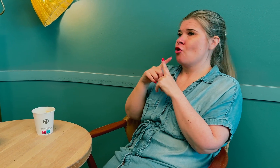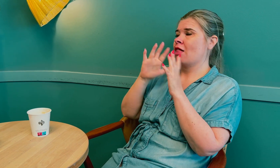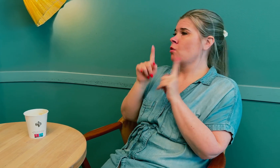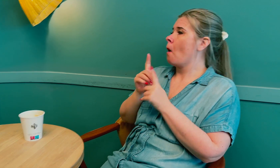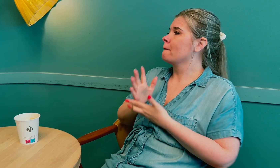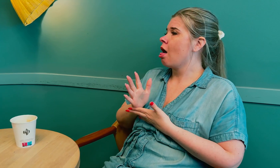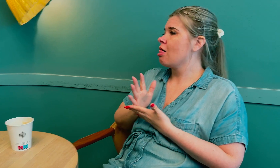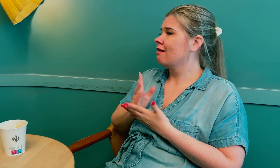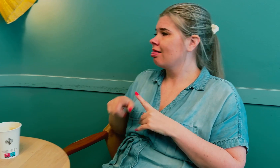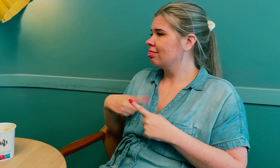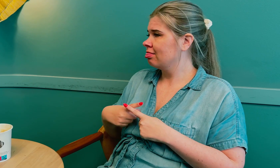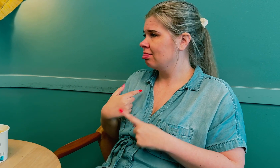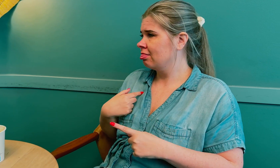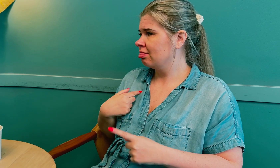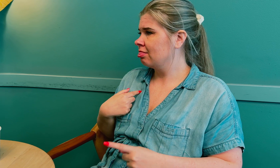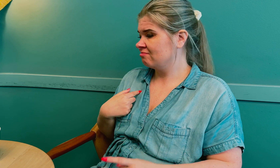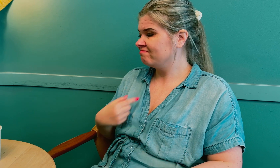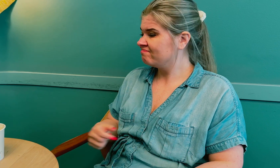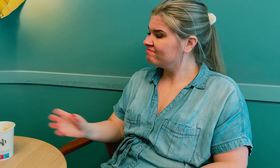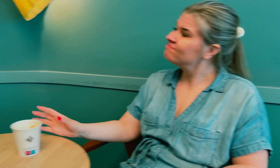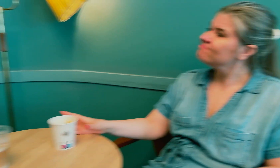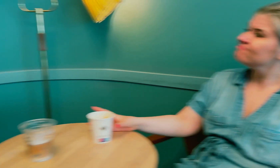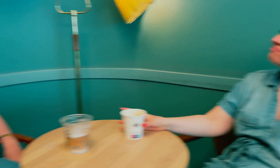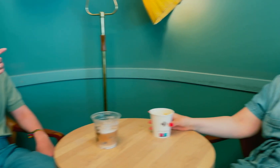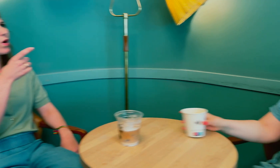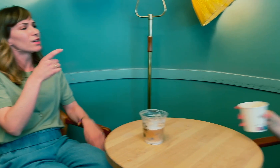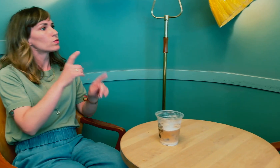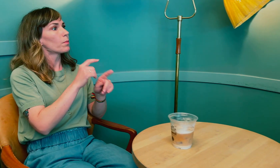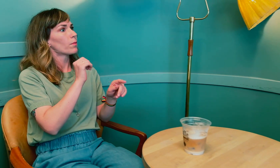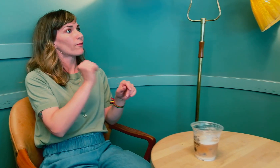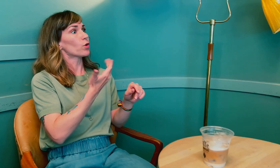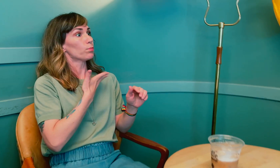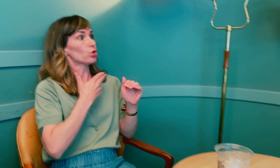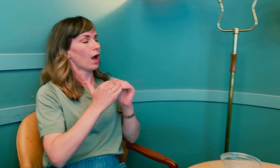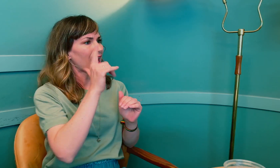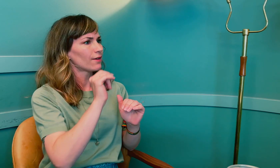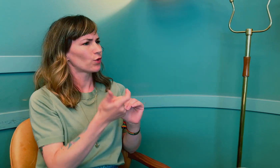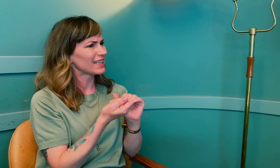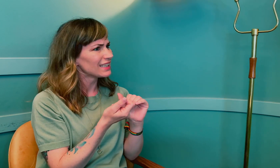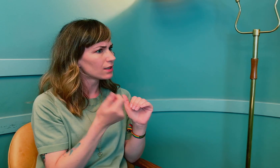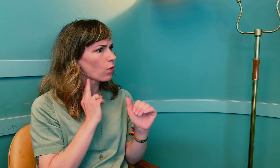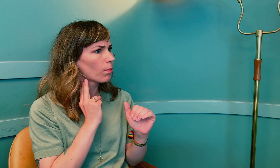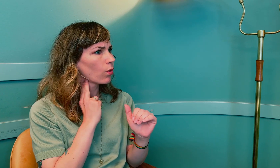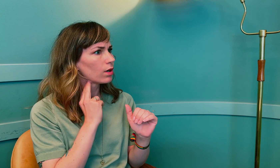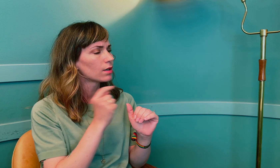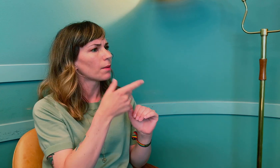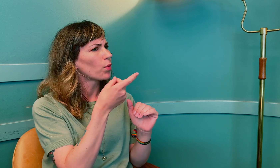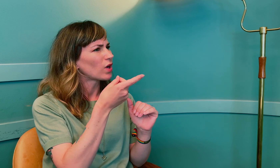Alt ble som normalt igjen. Så du hadde altså for mye, eller var det for lite hormoner?